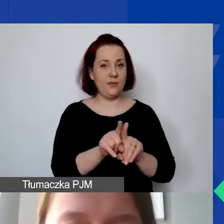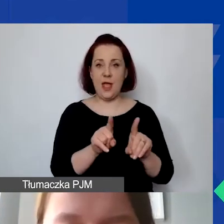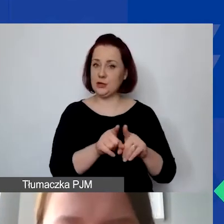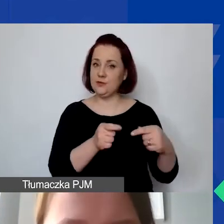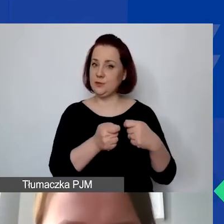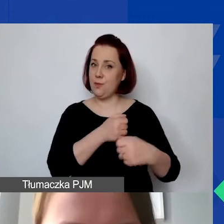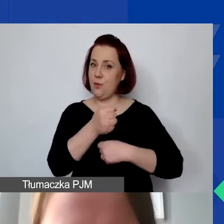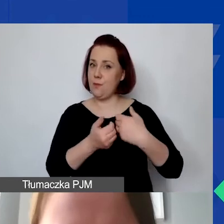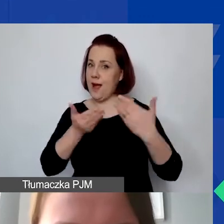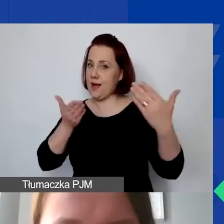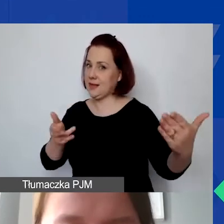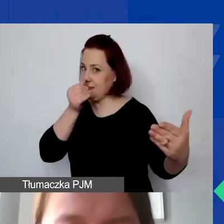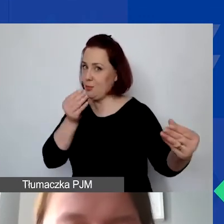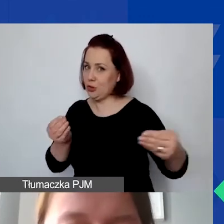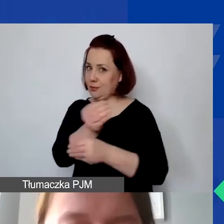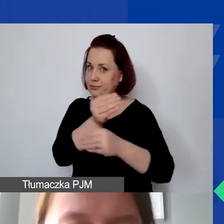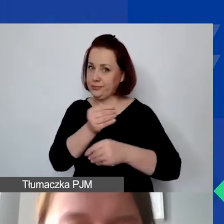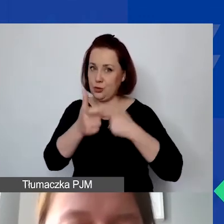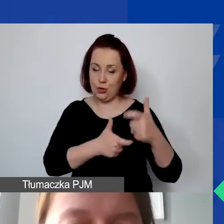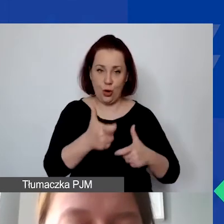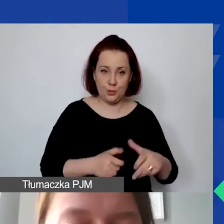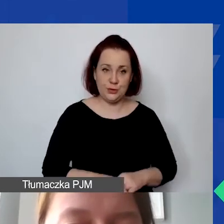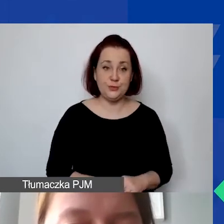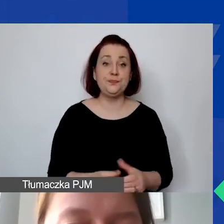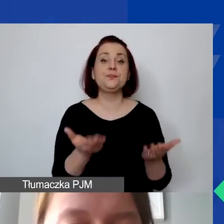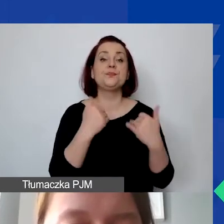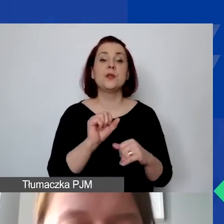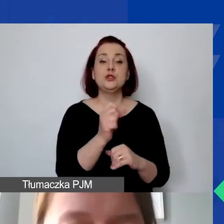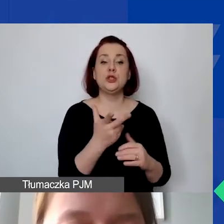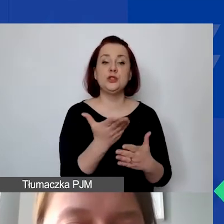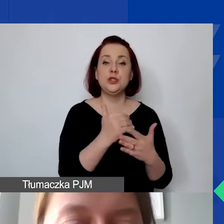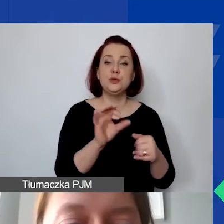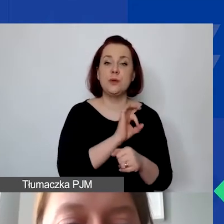To część trzecia projektu. Tu jest możliwe wprowadzenie dwóch działań.